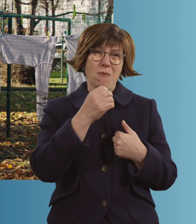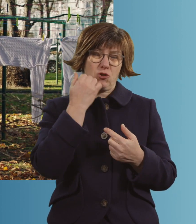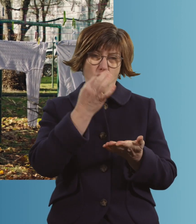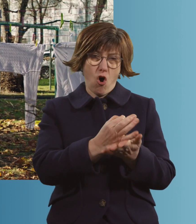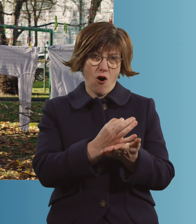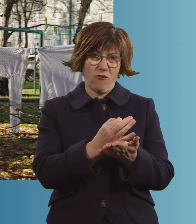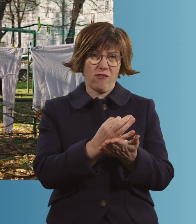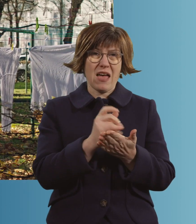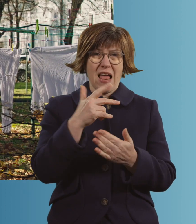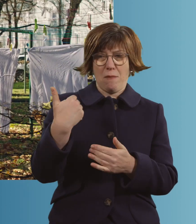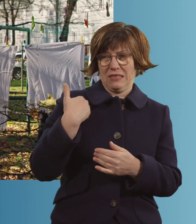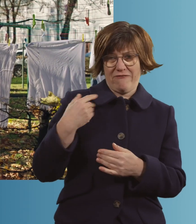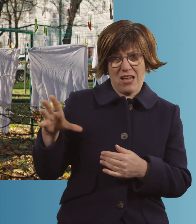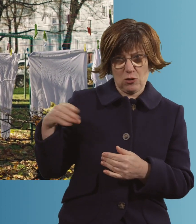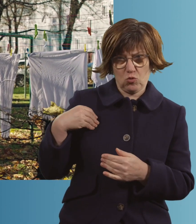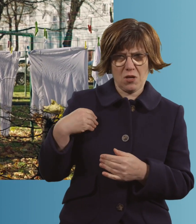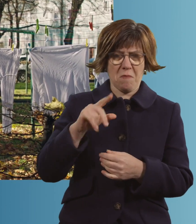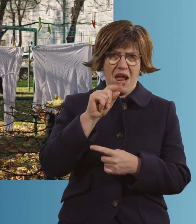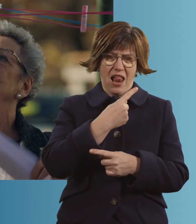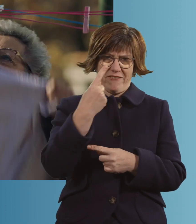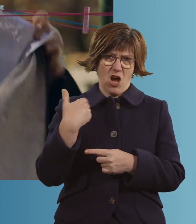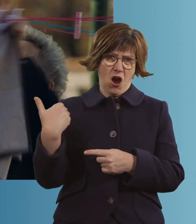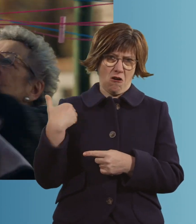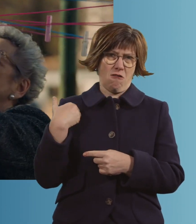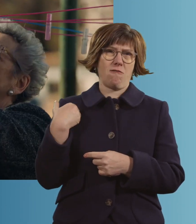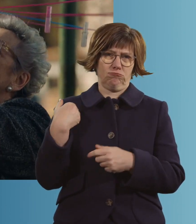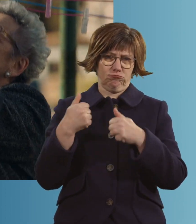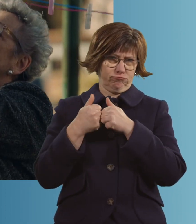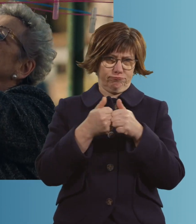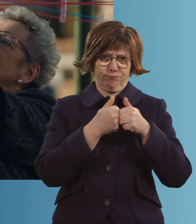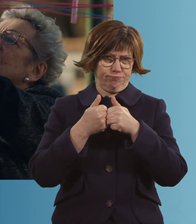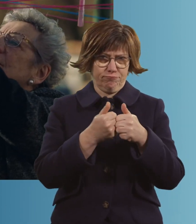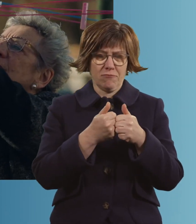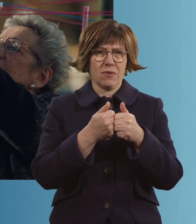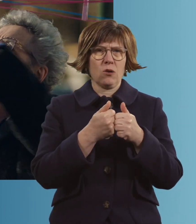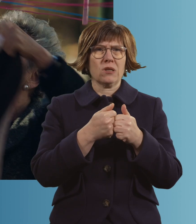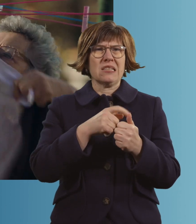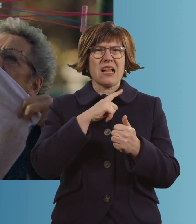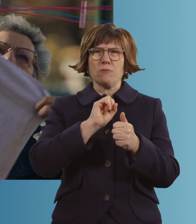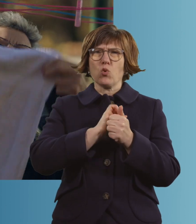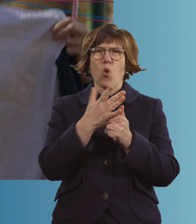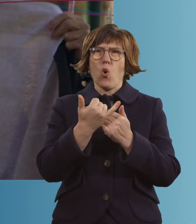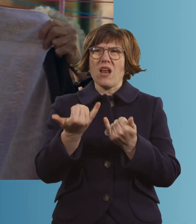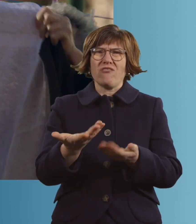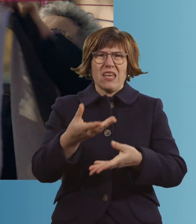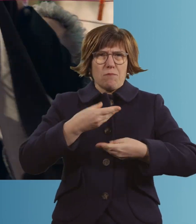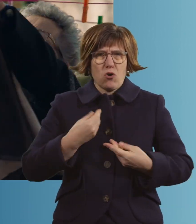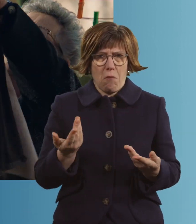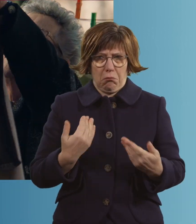Mit meinem Lebensgefährten seit elf Jahren zusammen. Und wie ich zu Corona kam, kann ich ehrlich nicht mehr sagen.